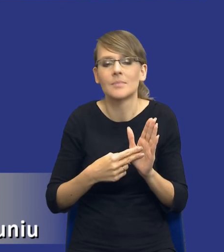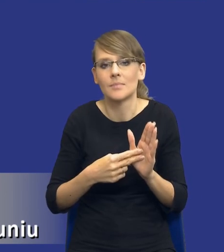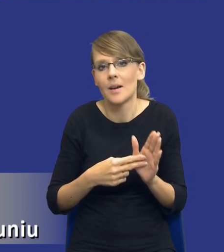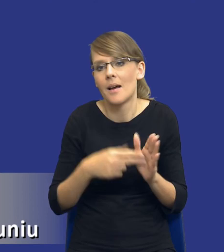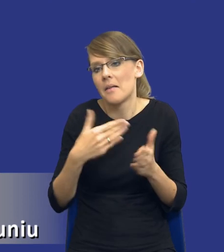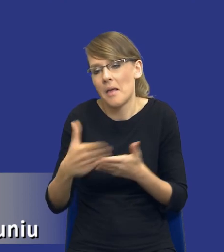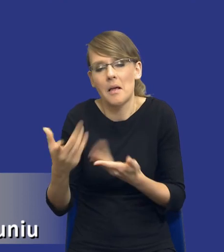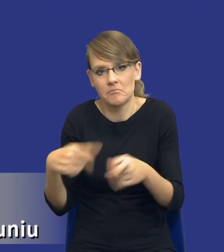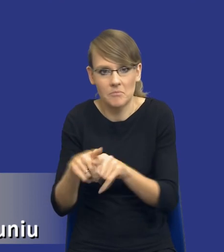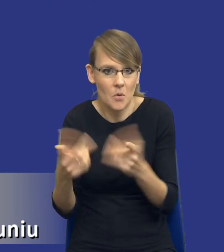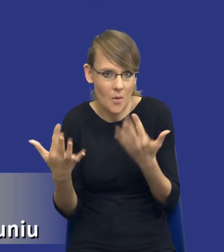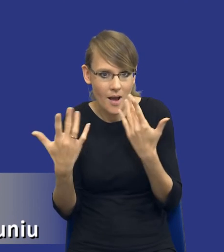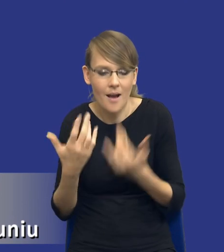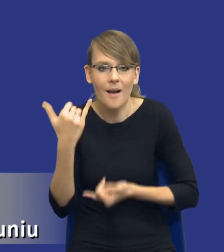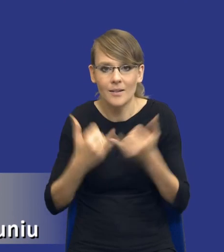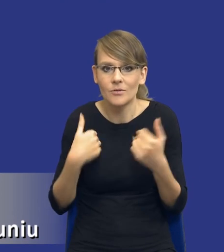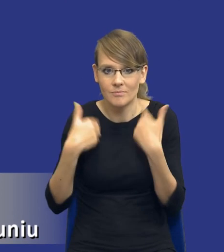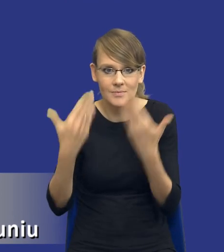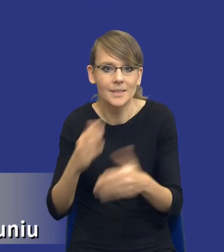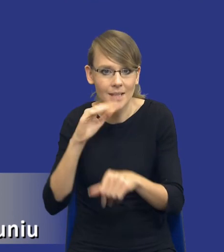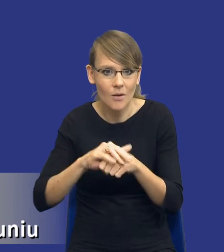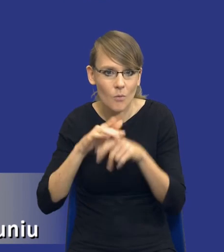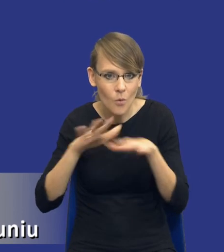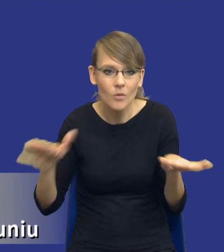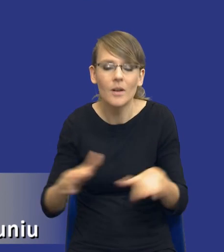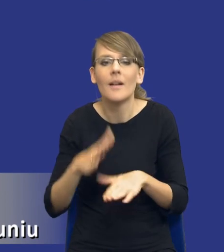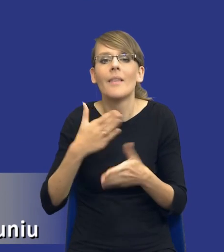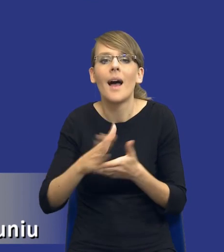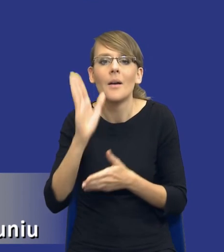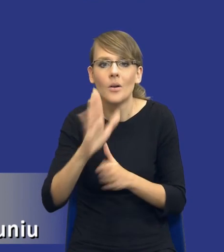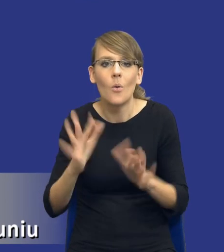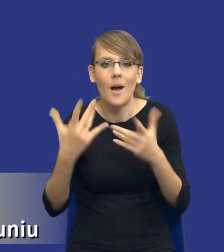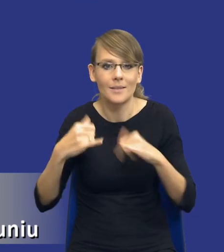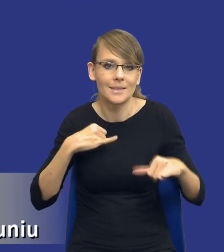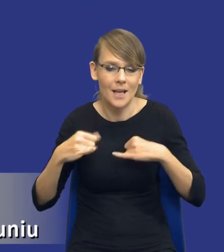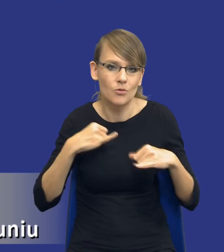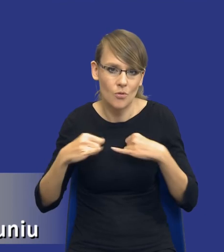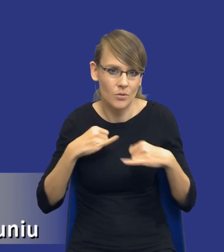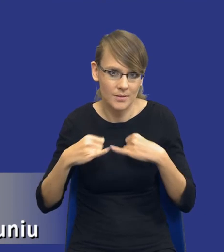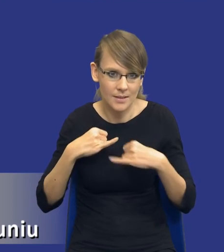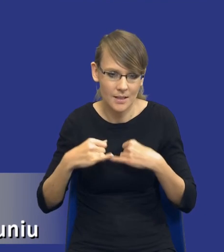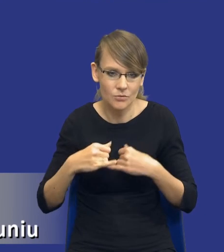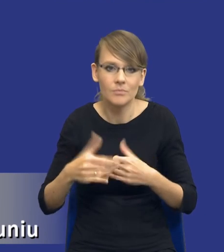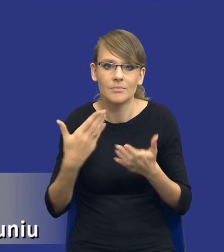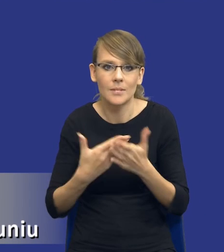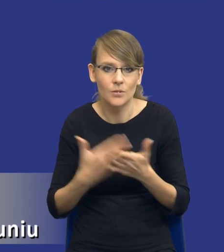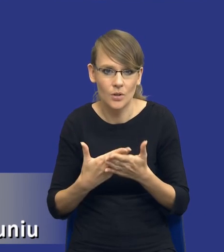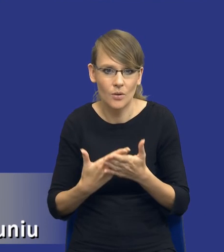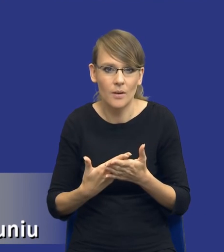Jeżeli udzielimy zamówienia publicznego łatwiej nam też będzie zarządzać umową w sprawie zamówienia publicznego z tego względu, że zakładam